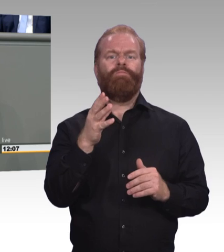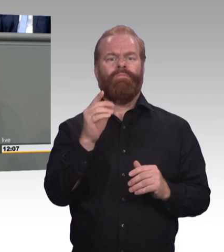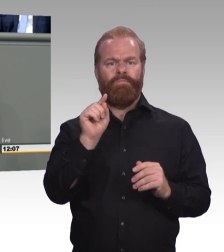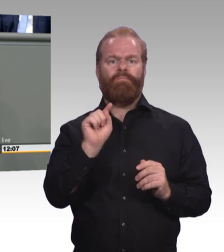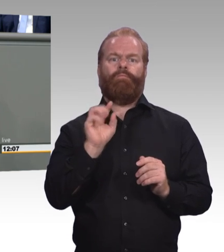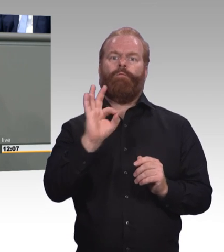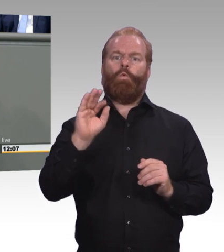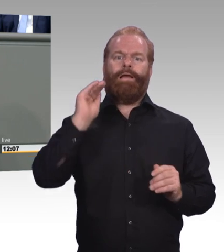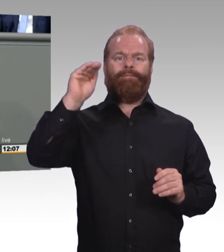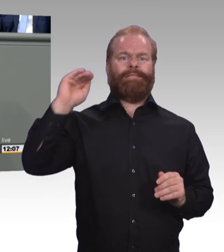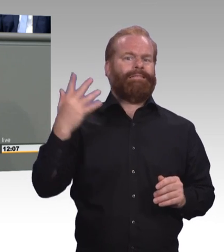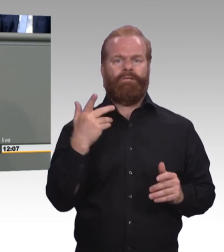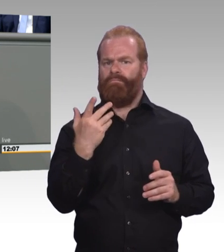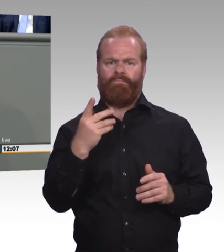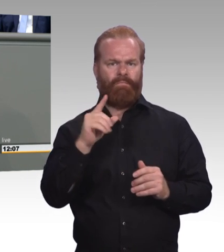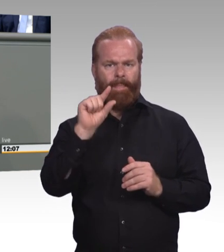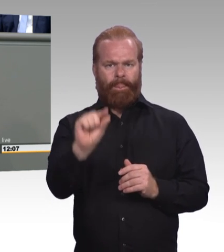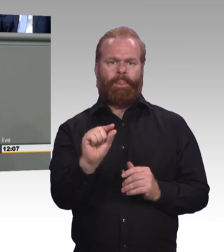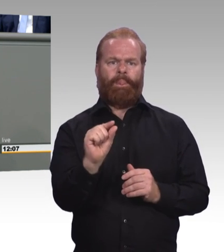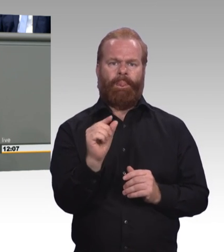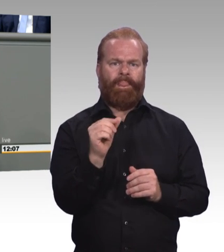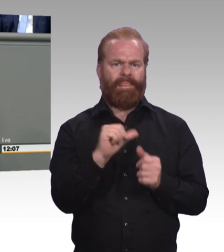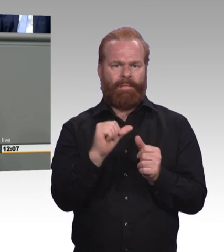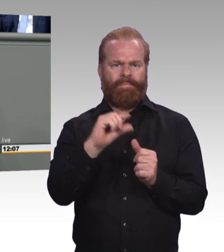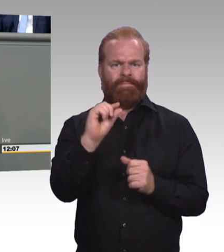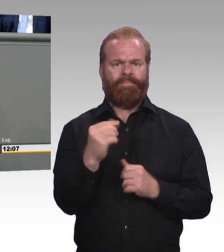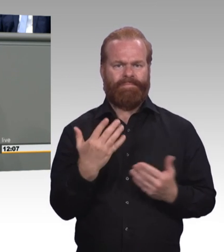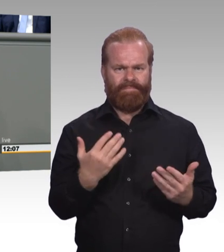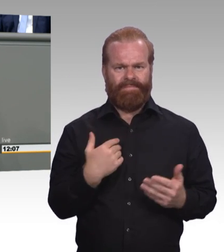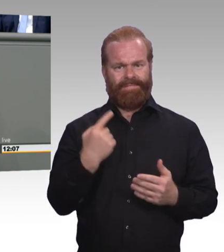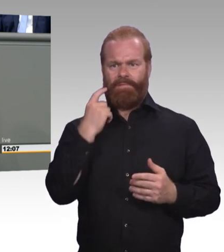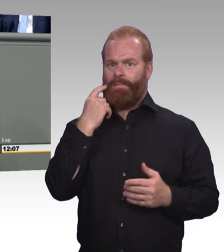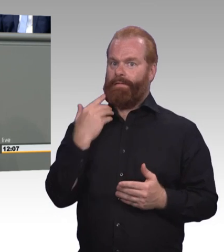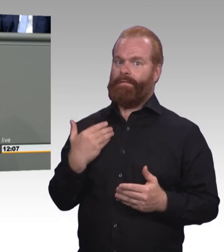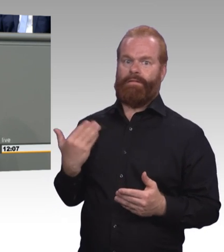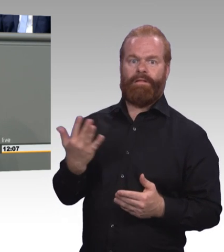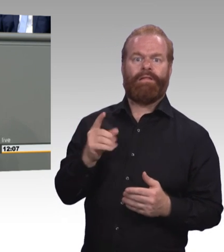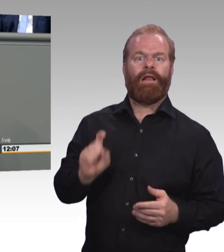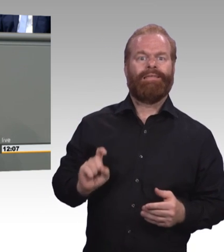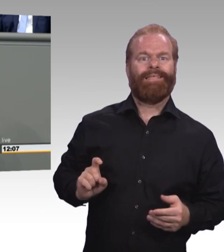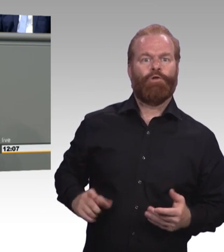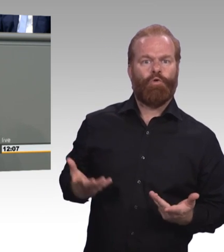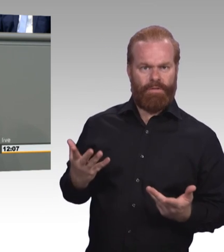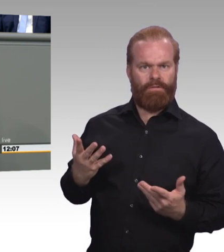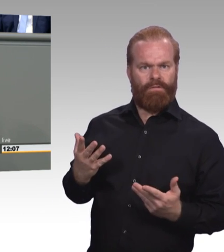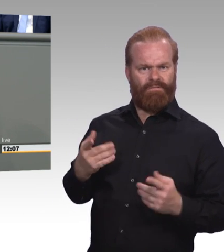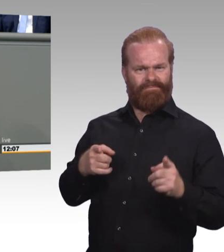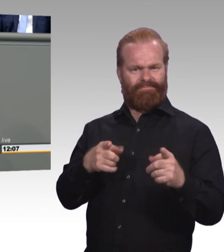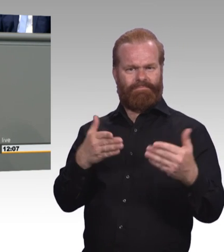Höhere Zuschüsse für Weiterbildungskurse. Und eine breitere Palette von zertifizierten Weiterbildungen, die staatlich gefördert werden.